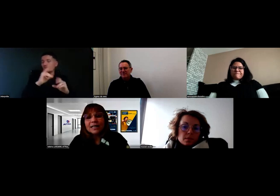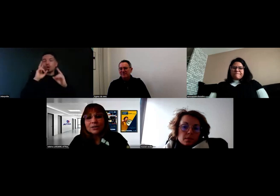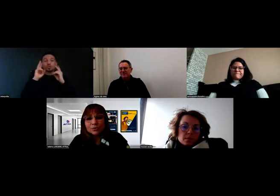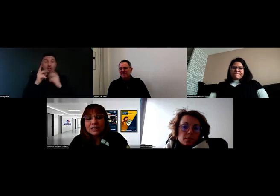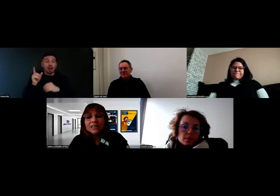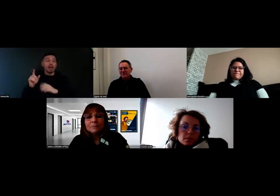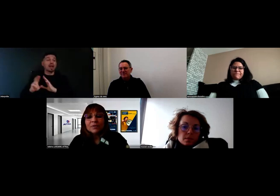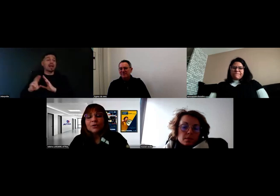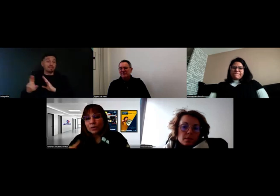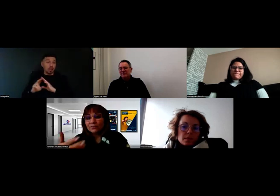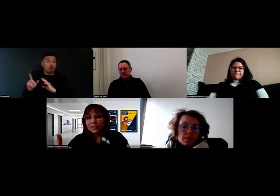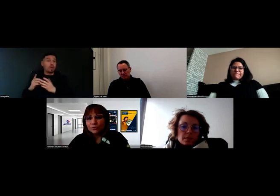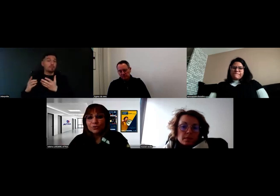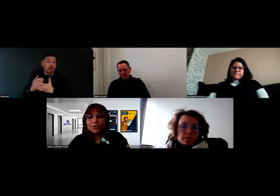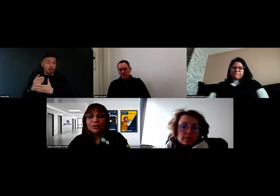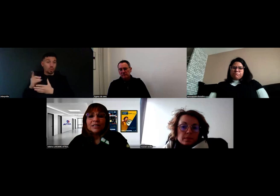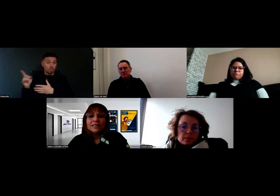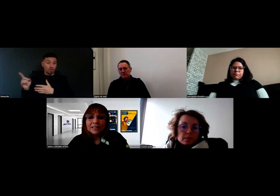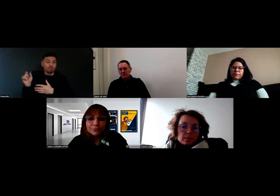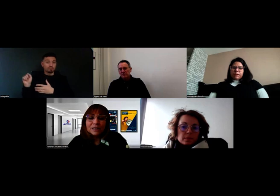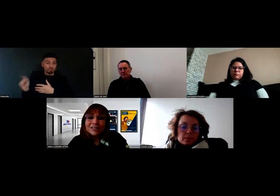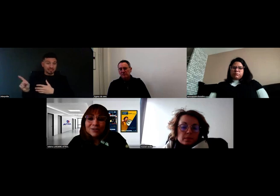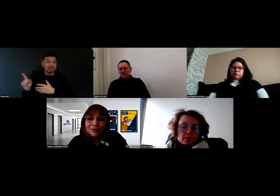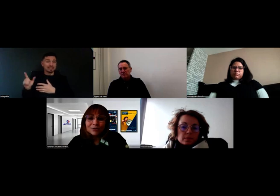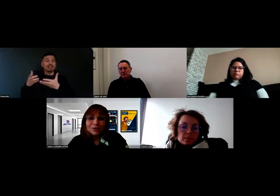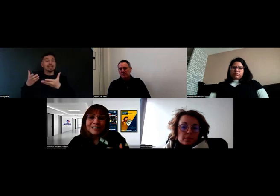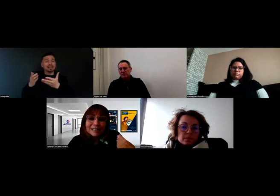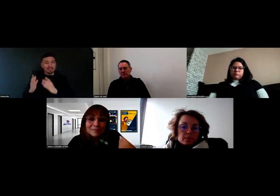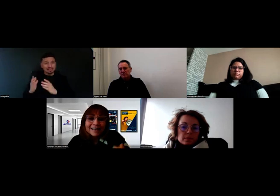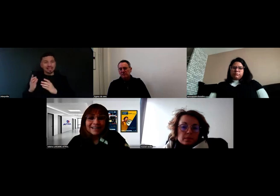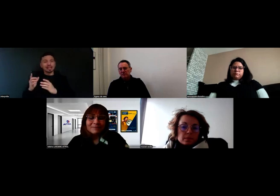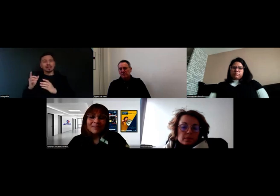qui au travers des fournisseurs de ces experts-là,